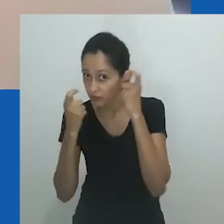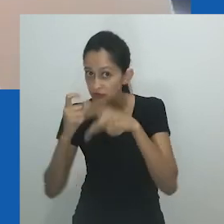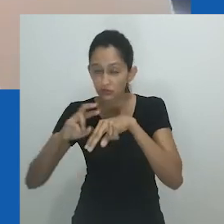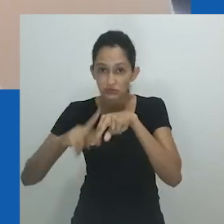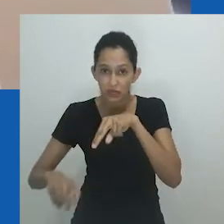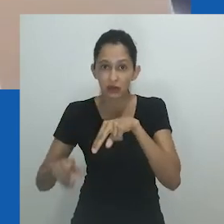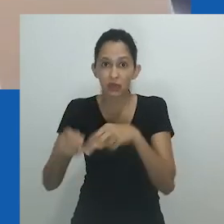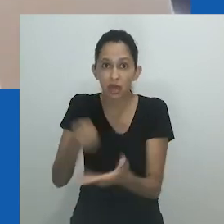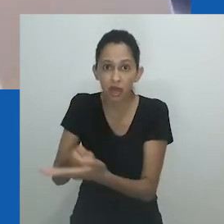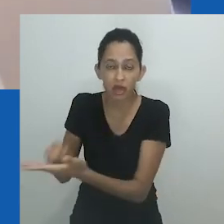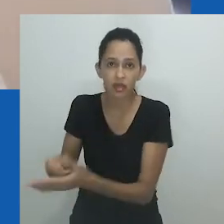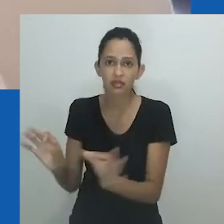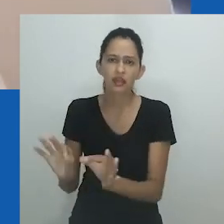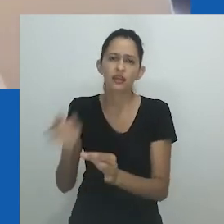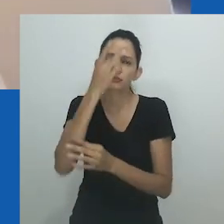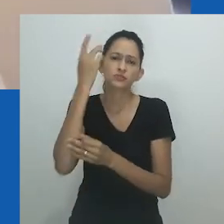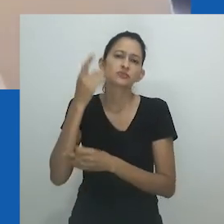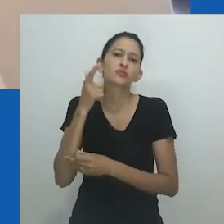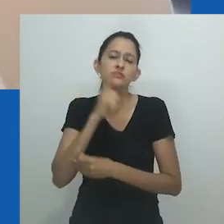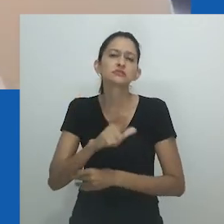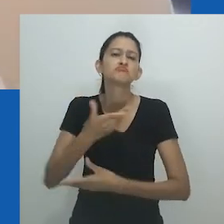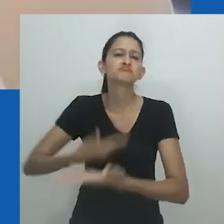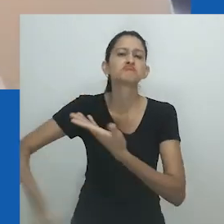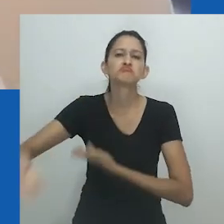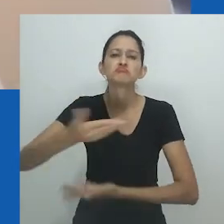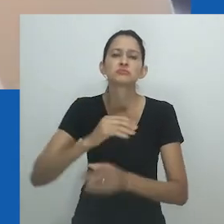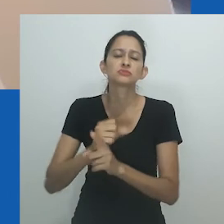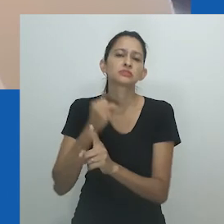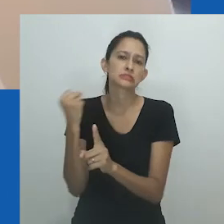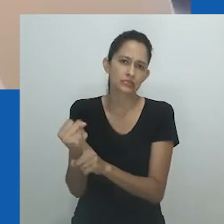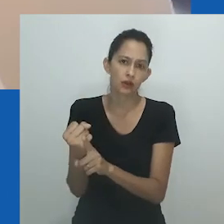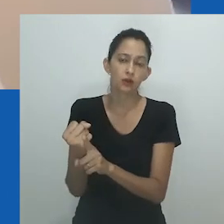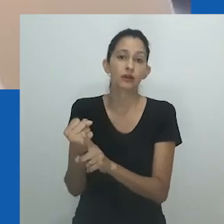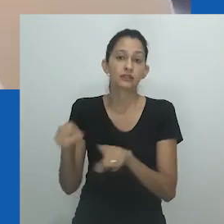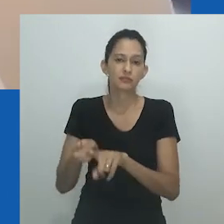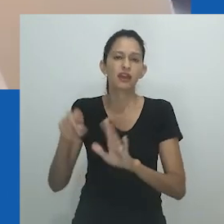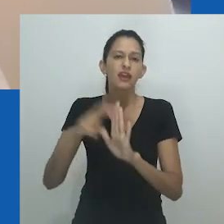A preocupação neste artigo foi mover nossa compreensão de gênero para além do gênero por meio da noção de nongayindoda.